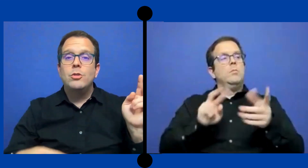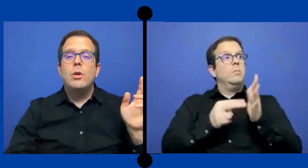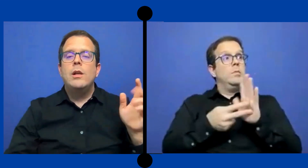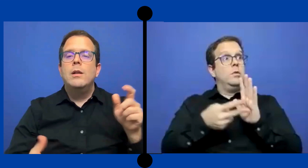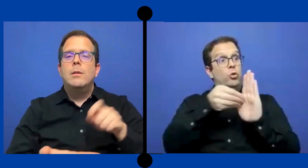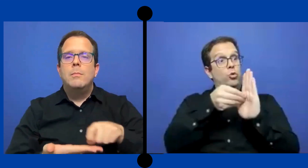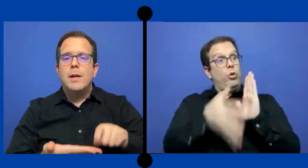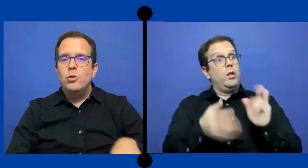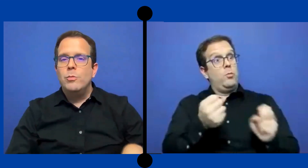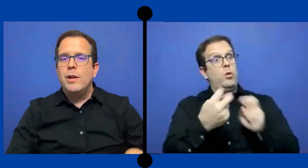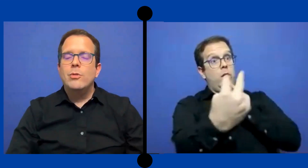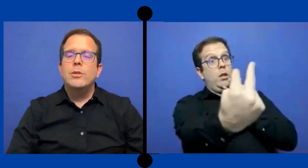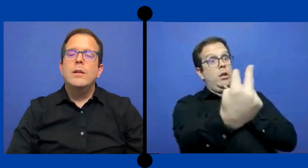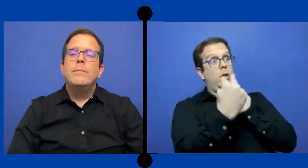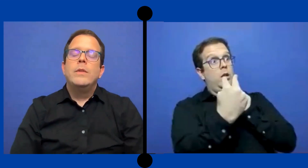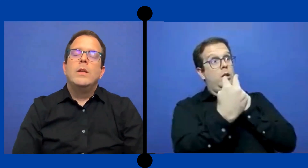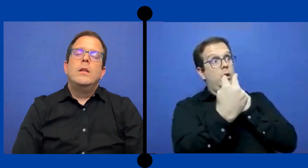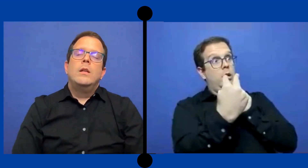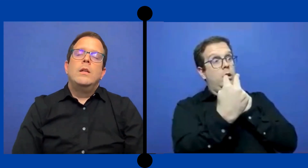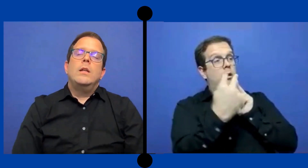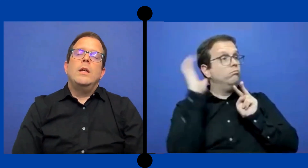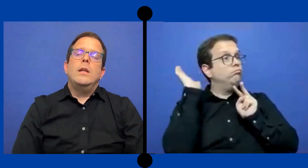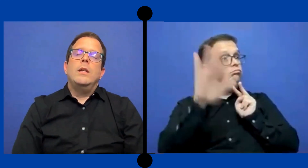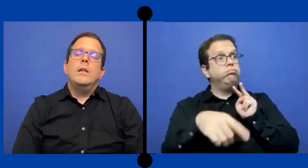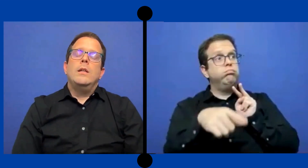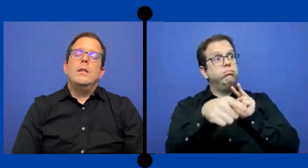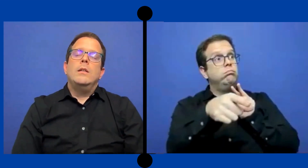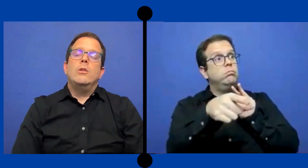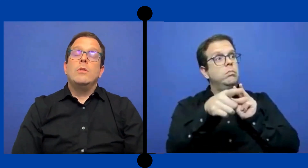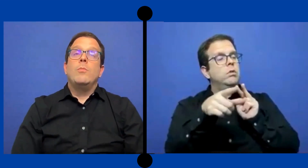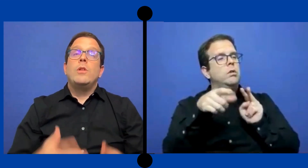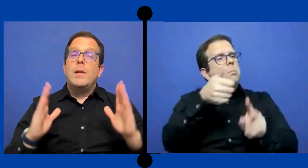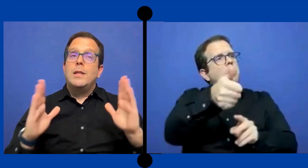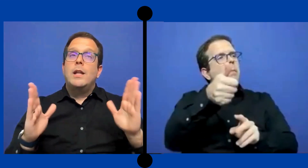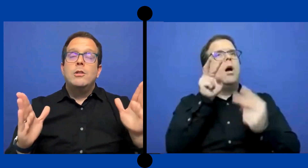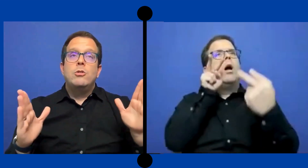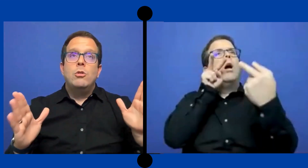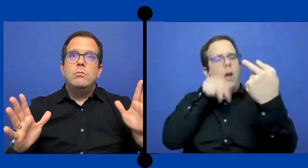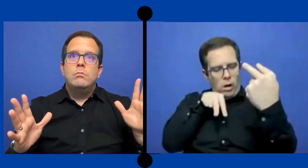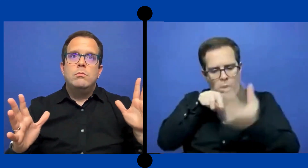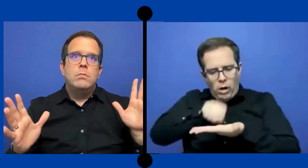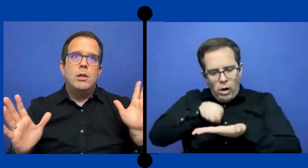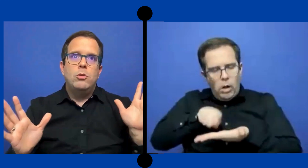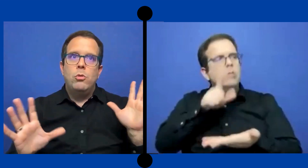visual para tomar notas. Entonces podría prestar atención a todos los que el ...